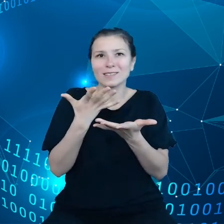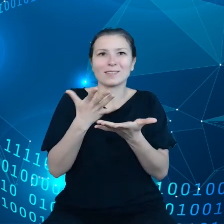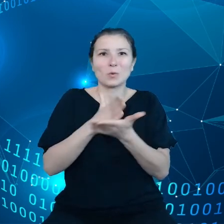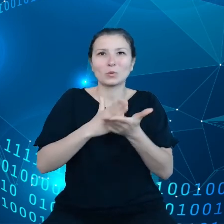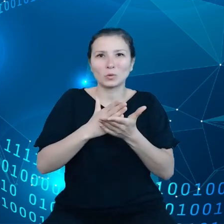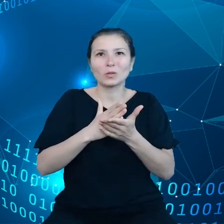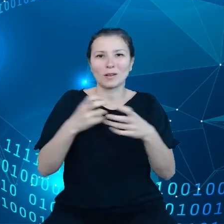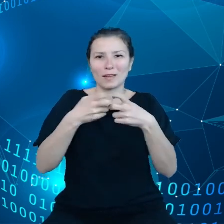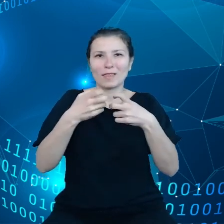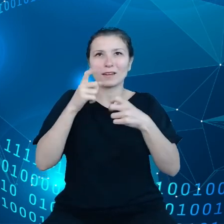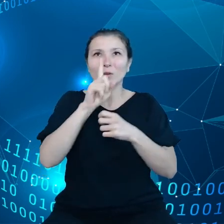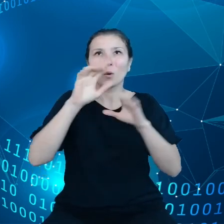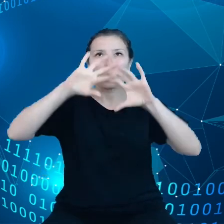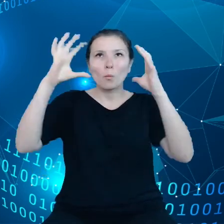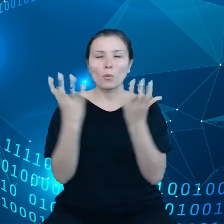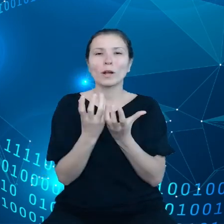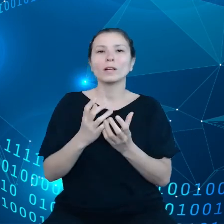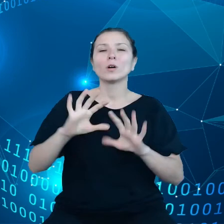To są badania Eurostatu dane z 2020 roku.